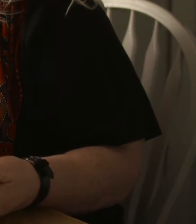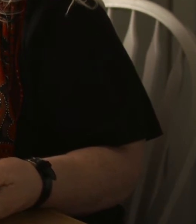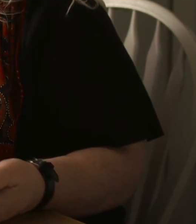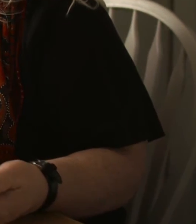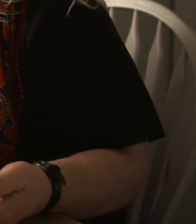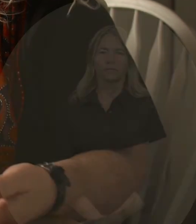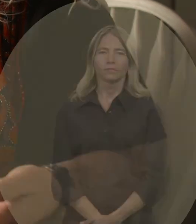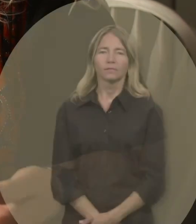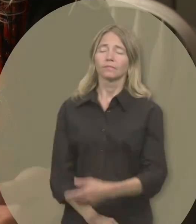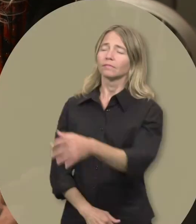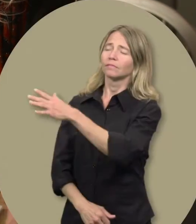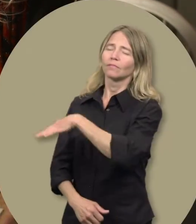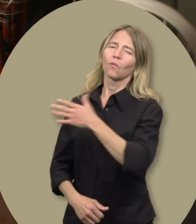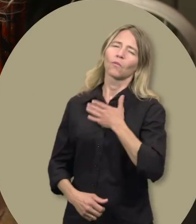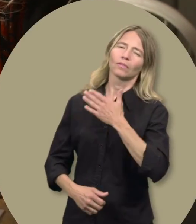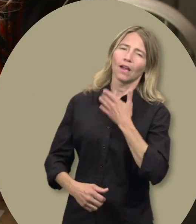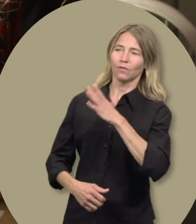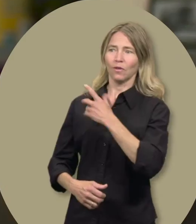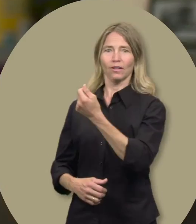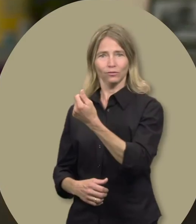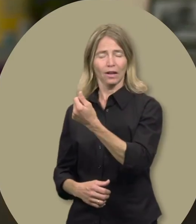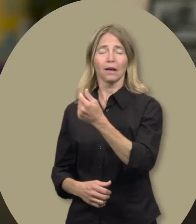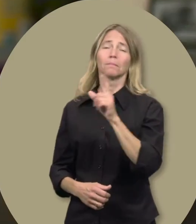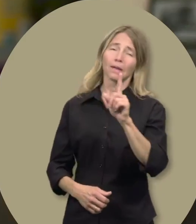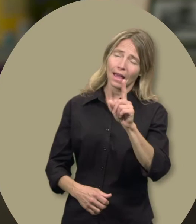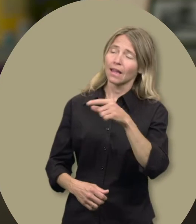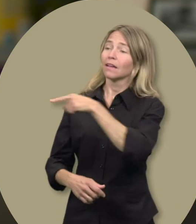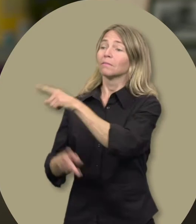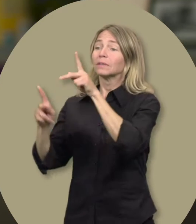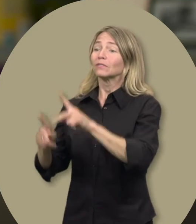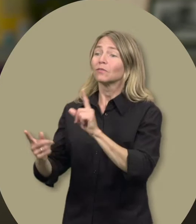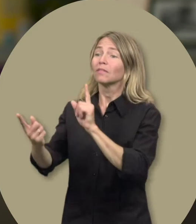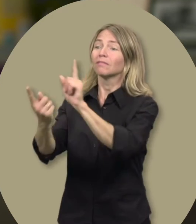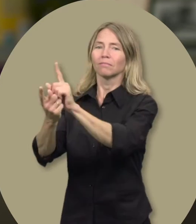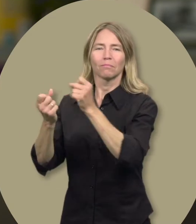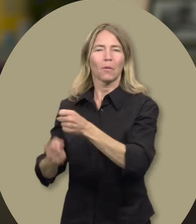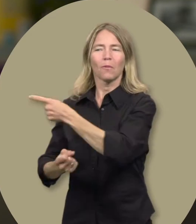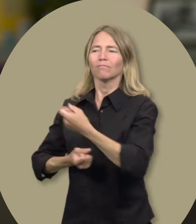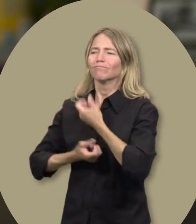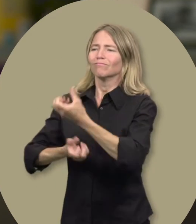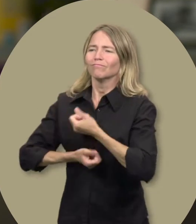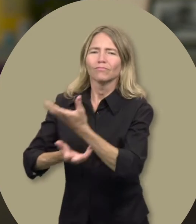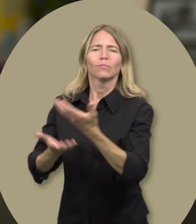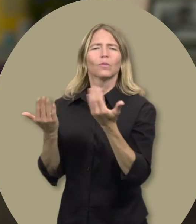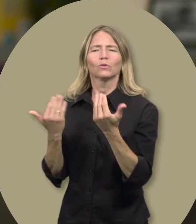Marie Josée : Ils sont contents d’avoir les fonds, mais aussi de parler à une personne et d’expliquer leurs besoins,